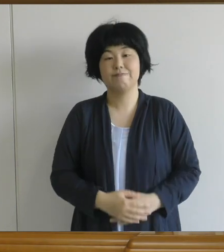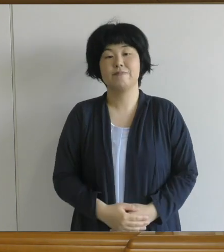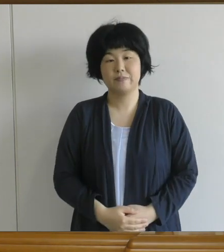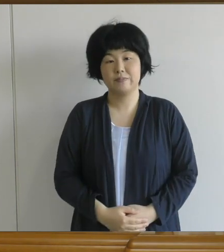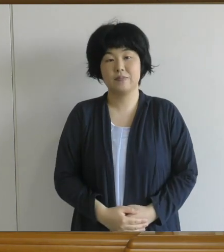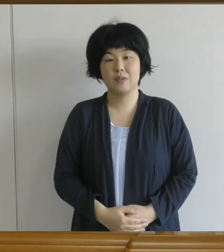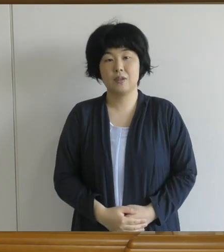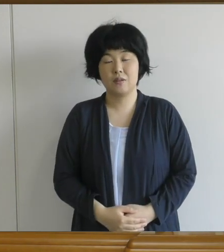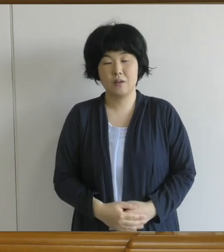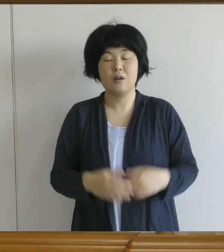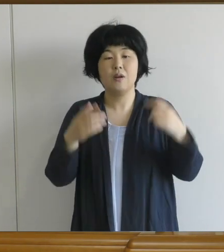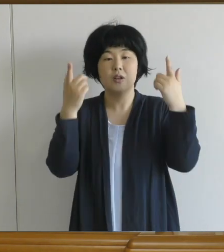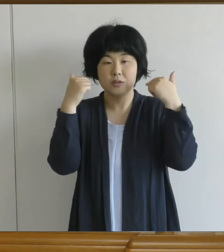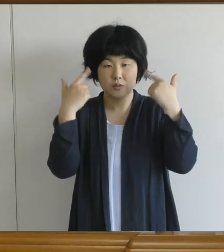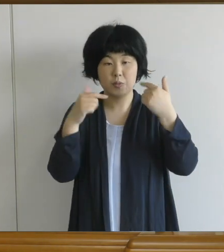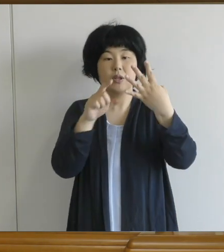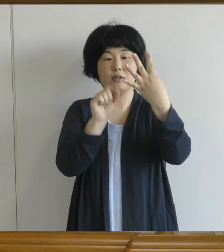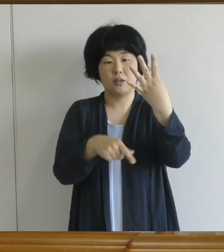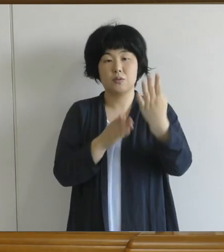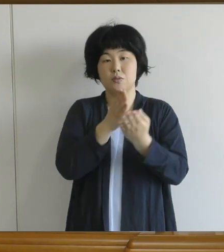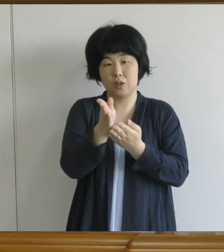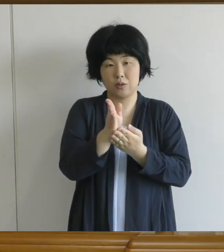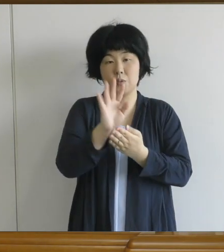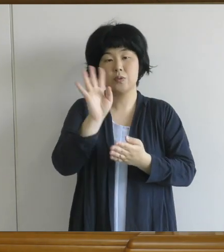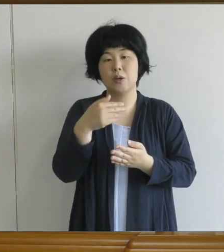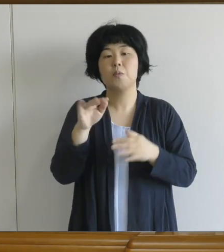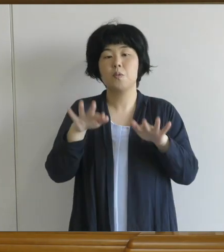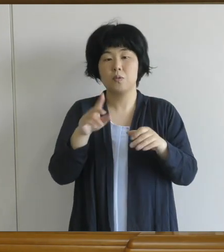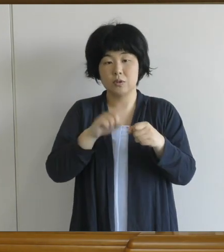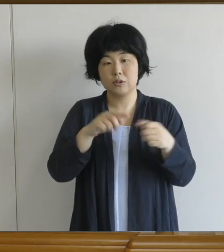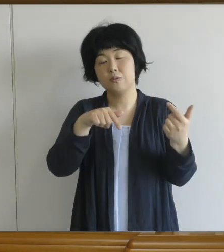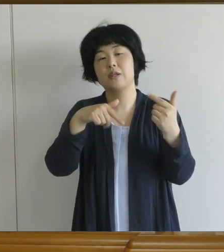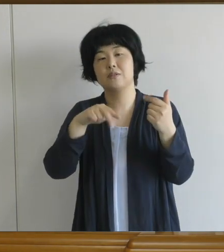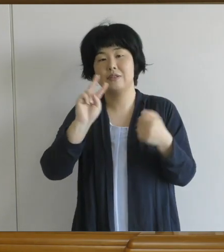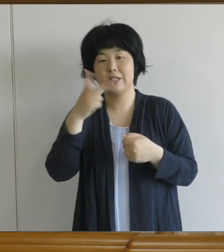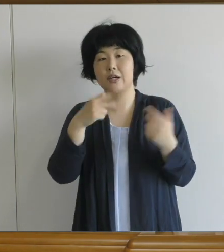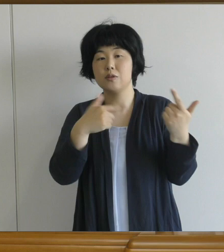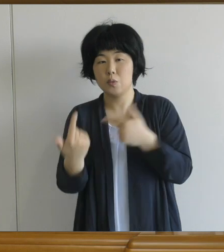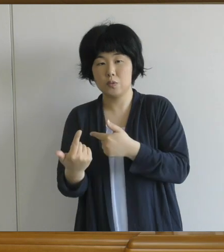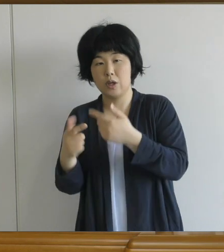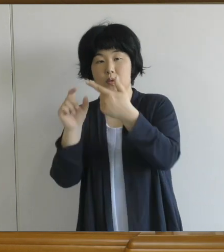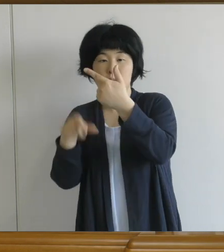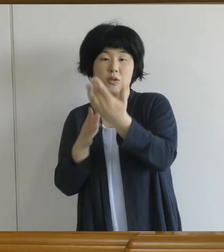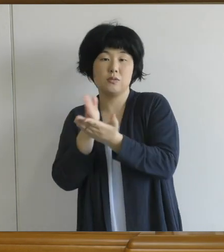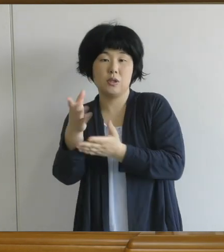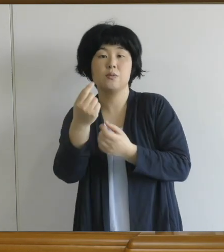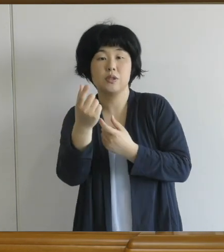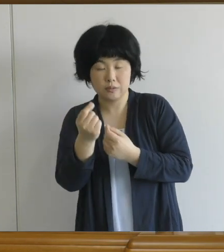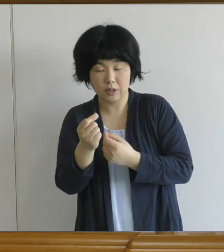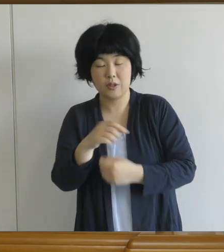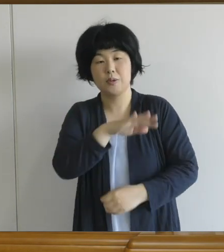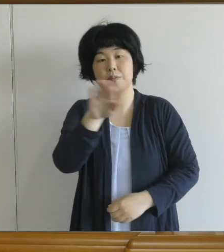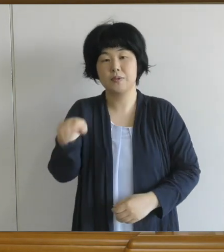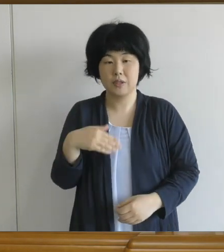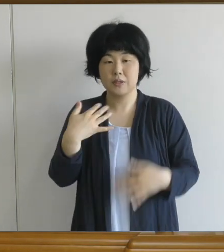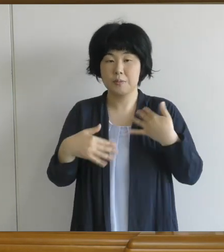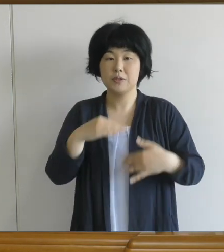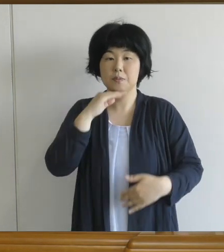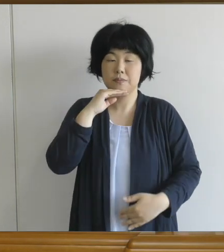いつもより2ヶ月くらい 遅れて始まった1学期ですけども 皆さんはどんな気持ちで 臨んでいらっしゃるでしょうか。